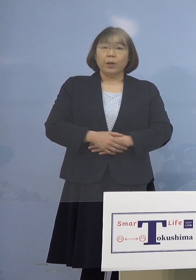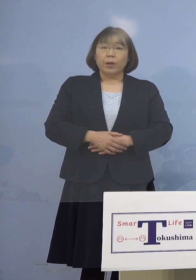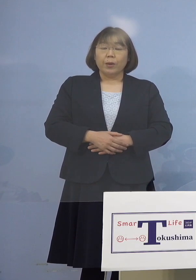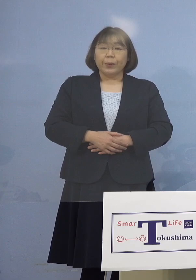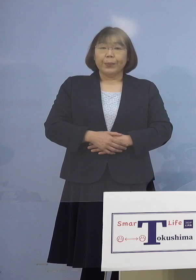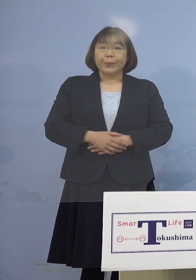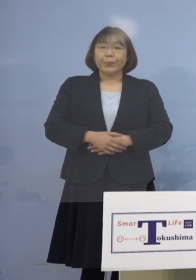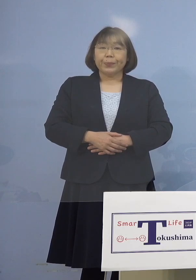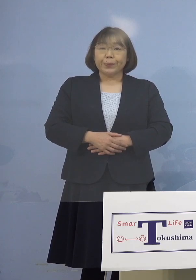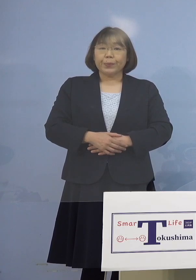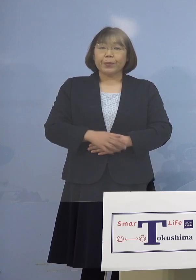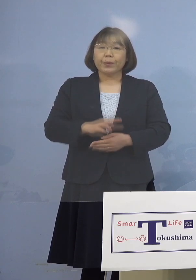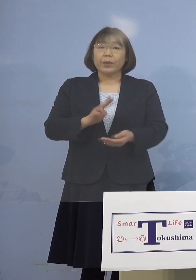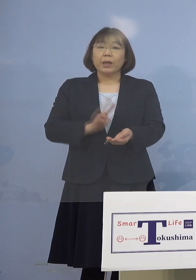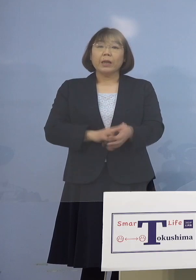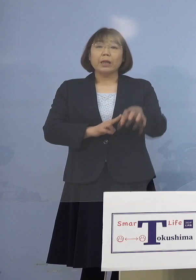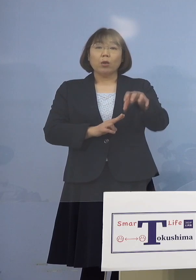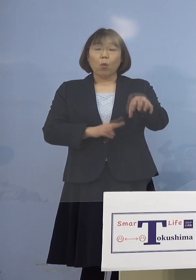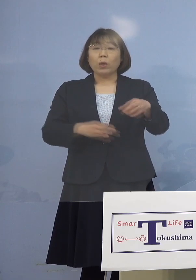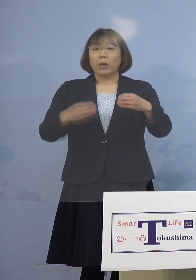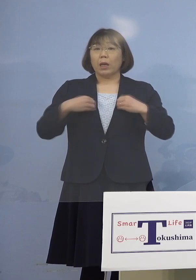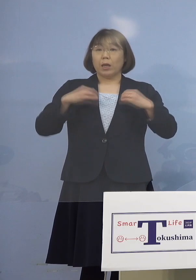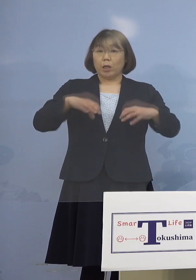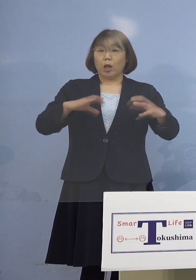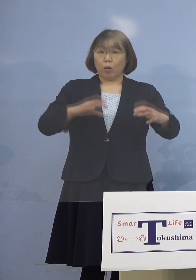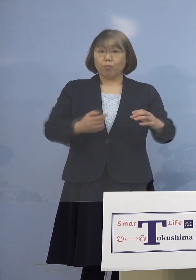（徳島新聞社） 医療機関のクラスターですが